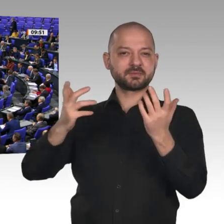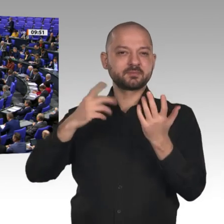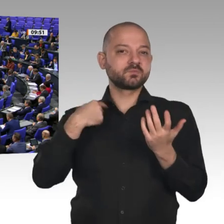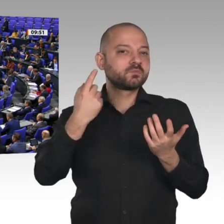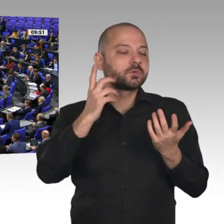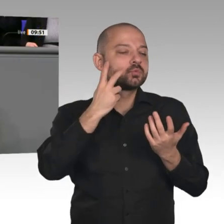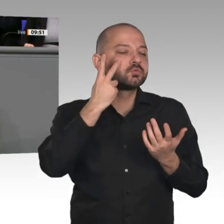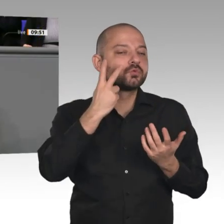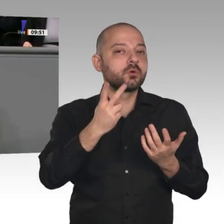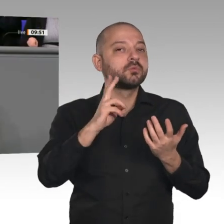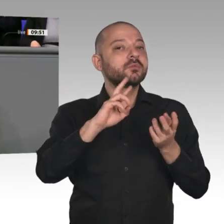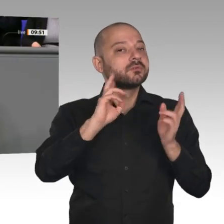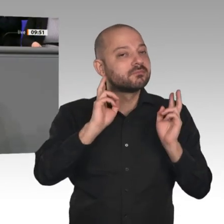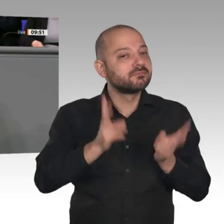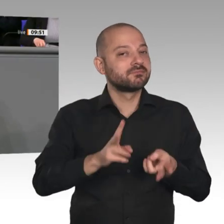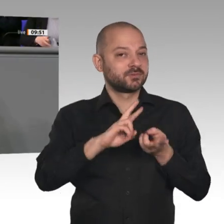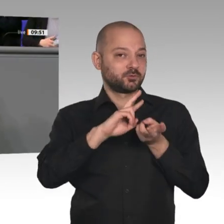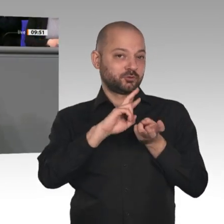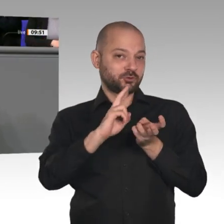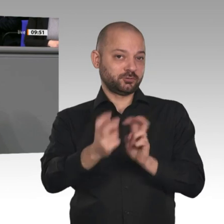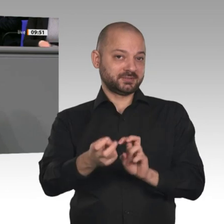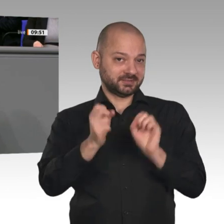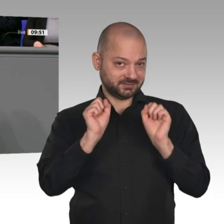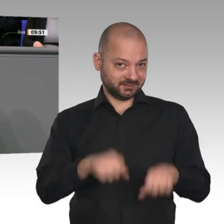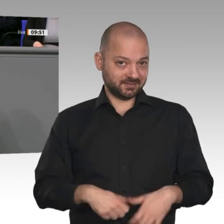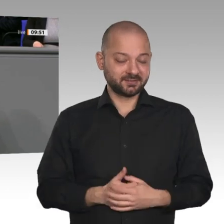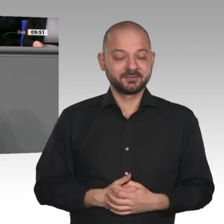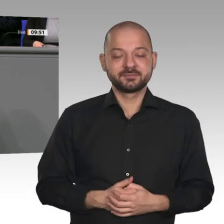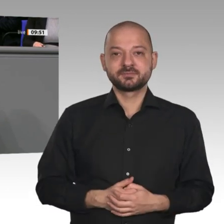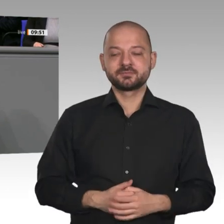Die Menschen brauchen vor den Veränderungen keine Angst haben. Ganz im Gegenteil: